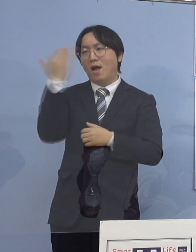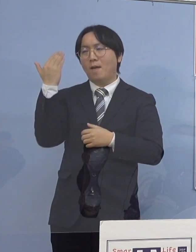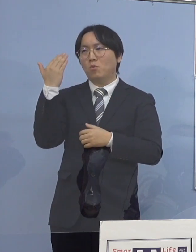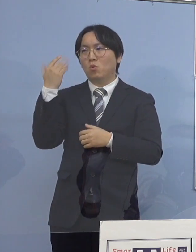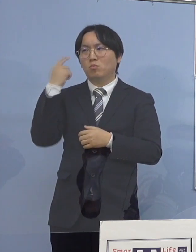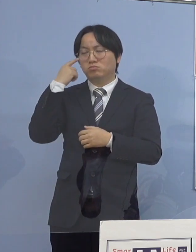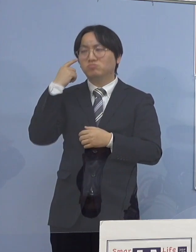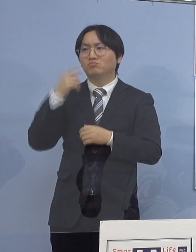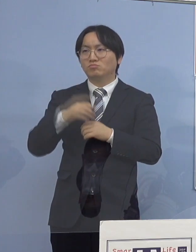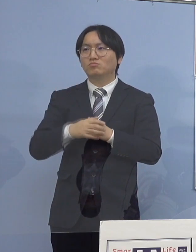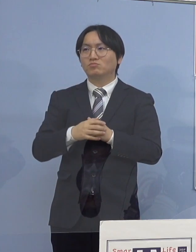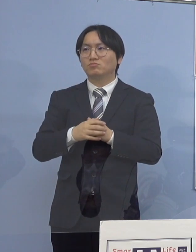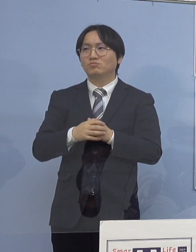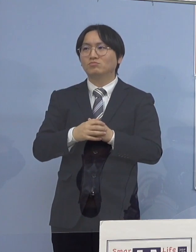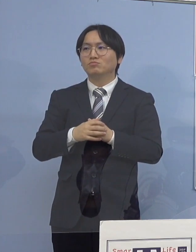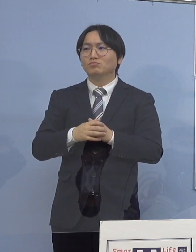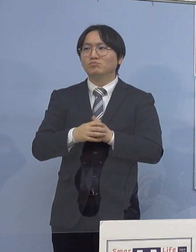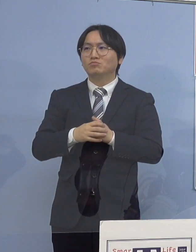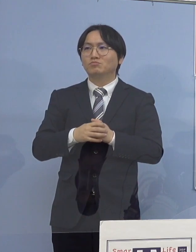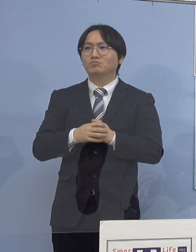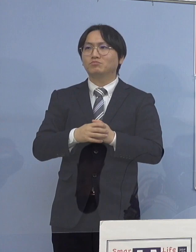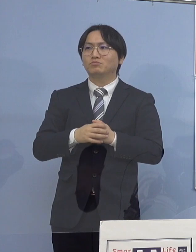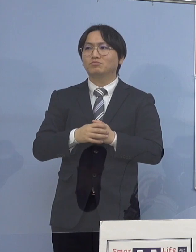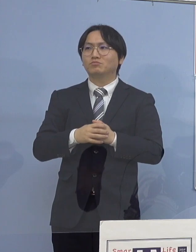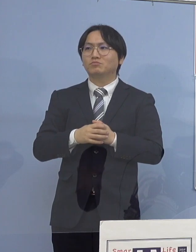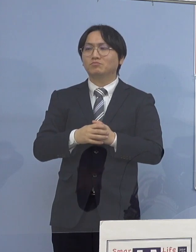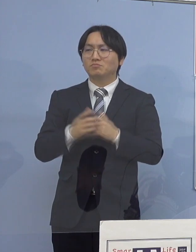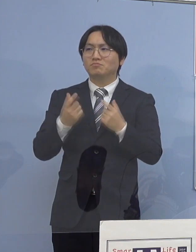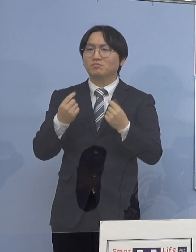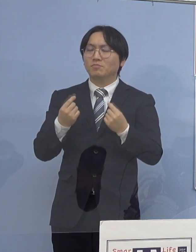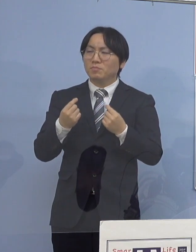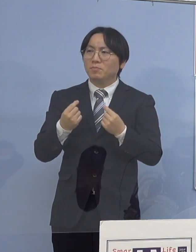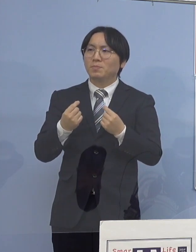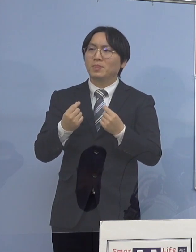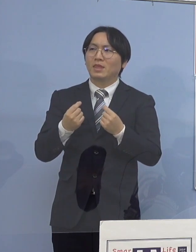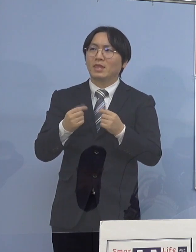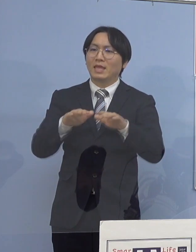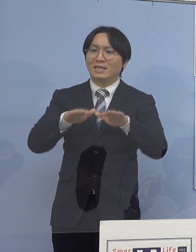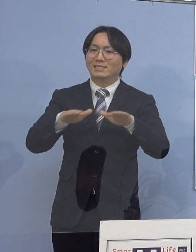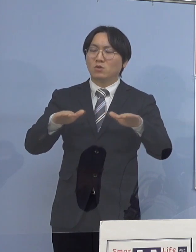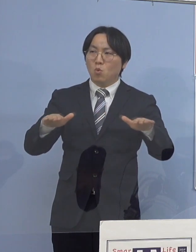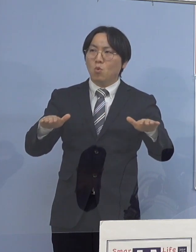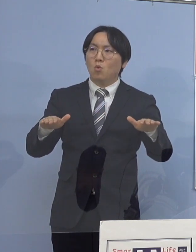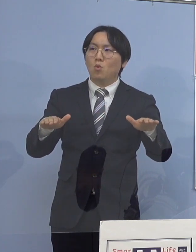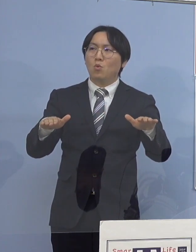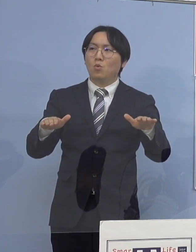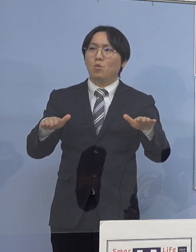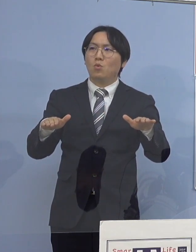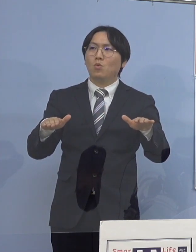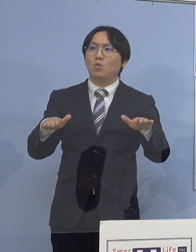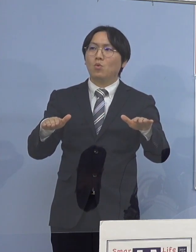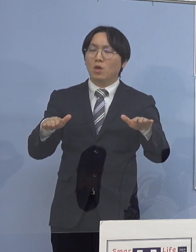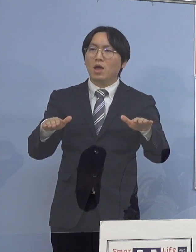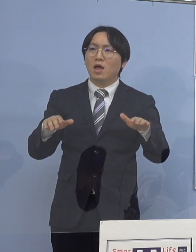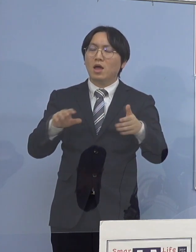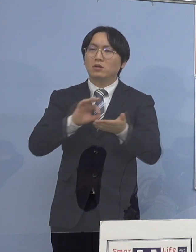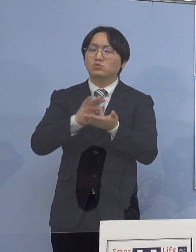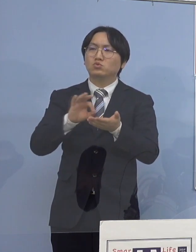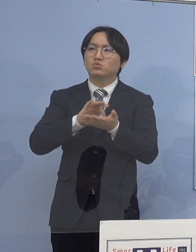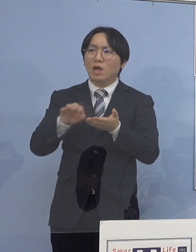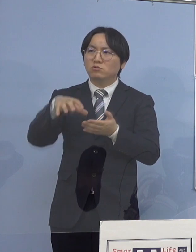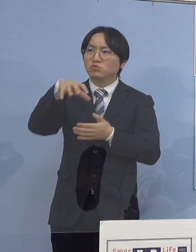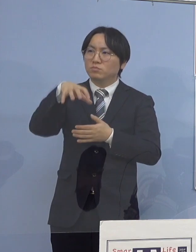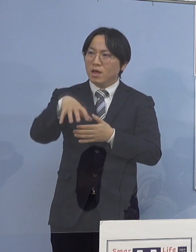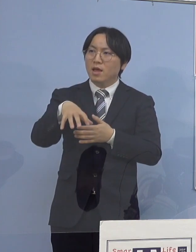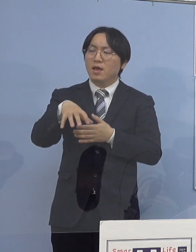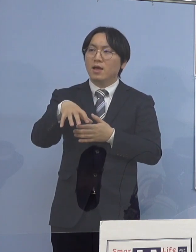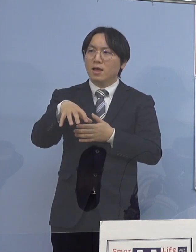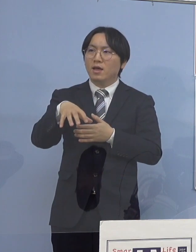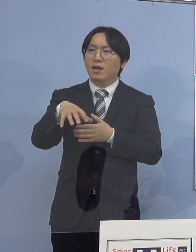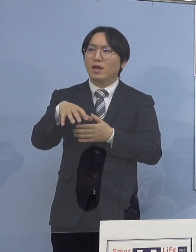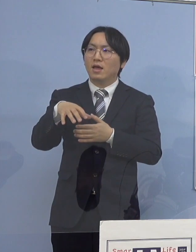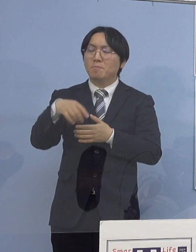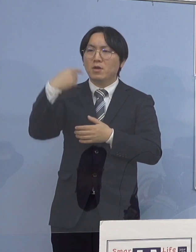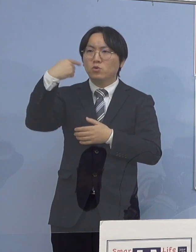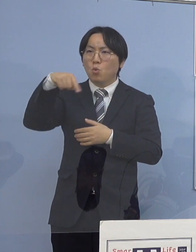だからやはり、児童等利用施設の場であるとか あるいは教育の場ですね